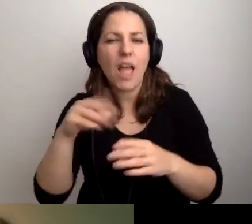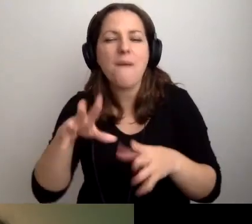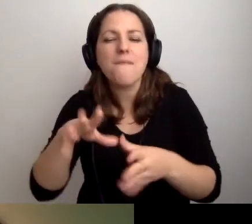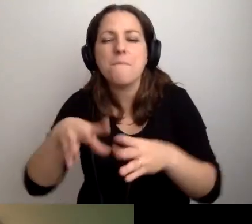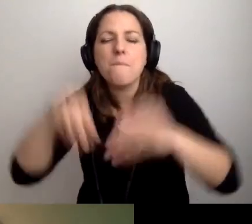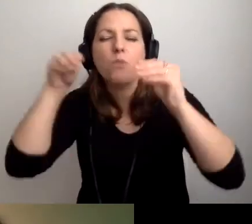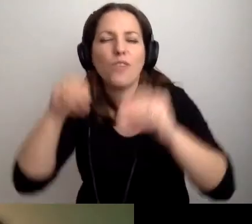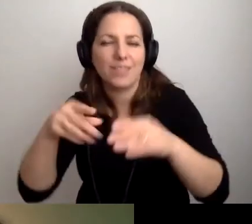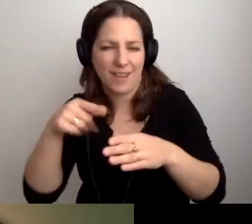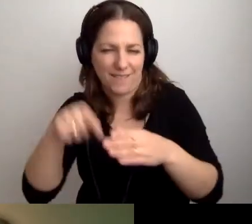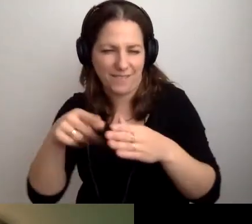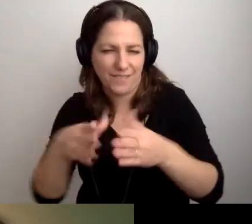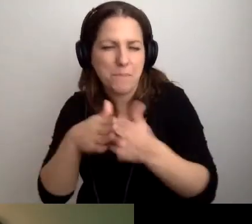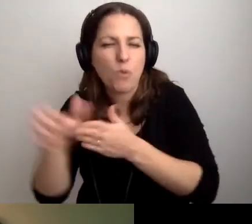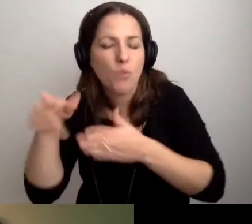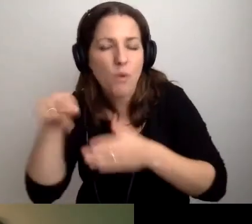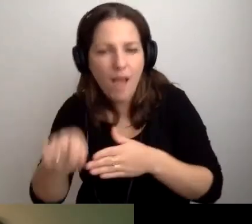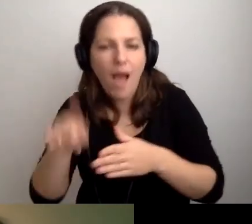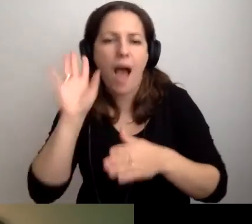A potem po prostu bądźmy uczestnikami spotkania.